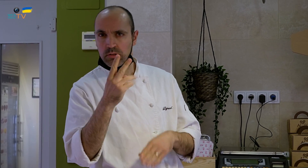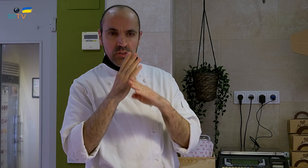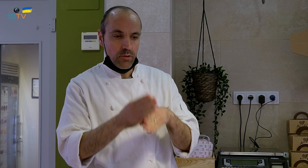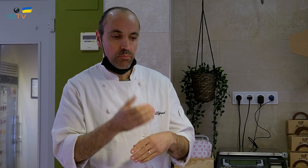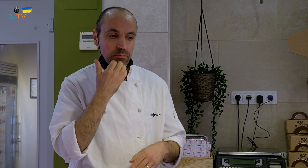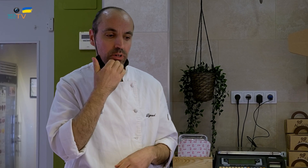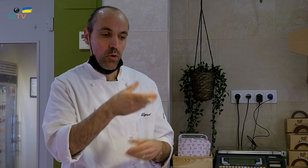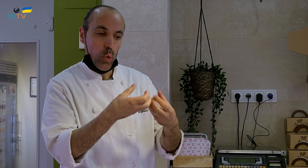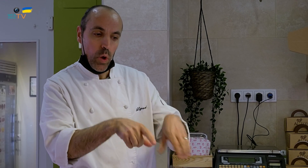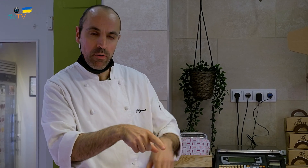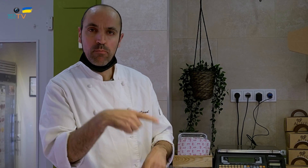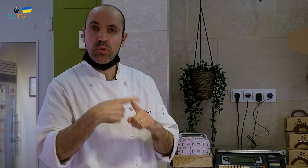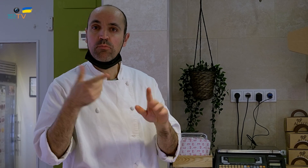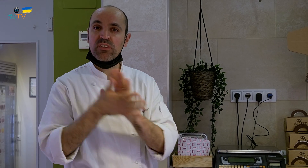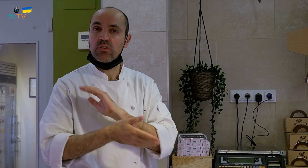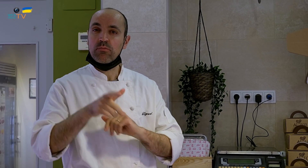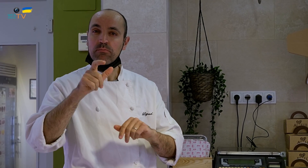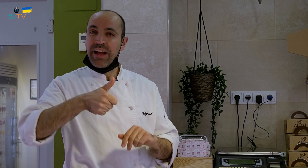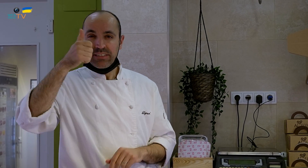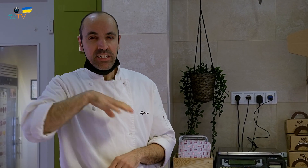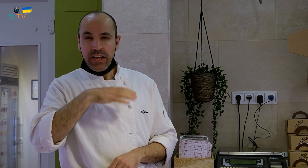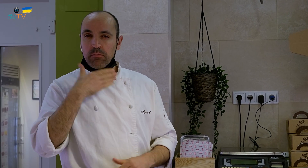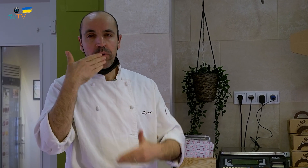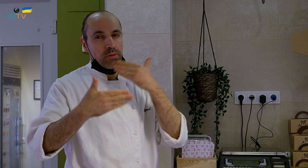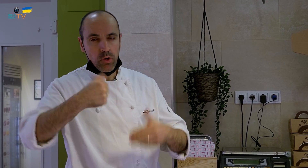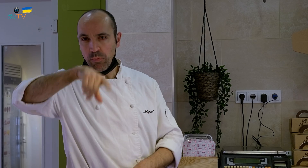Este del huevo es el que más se pide por parte de la clientela